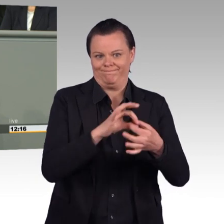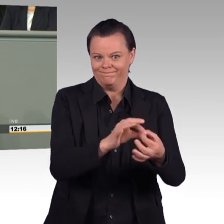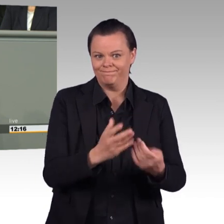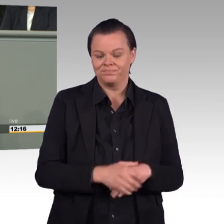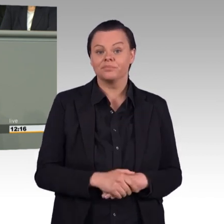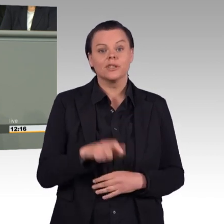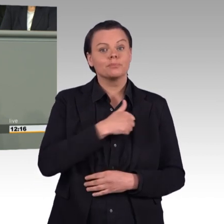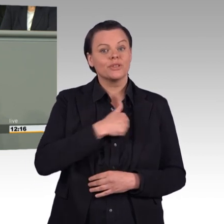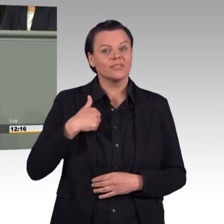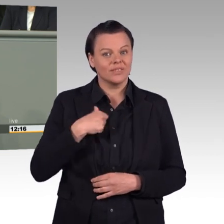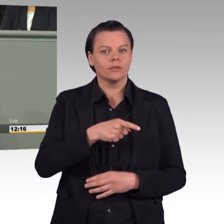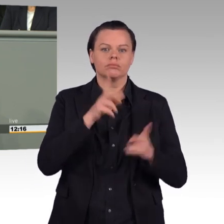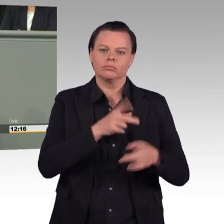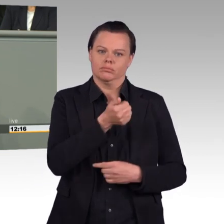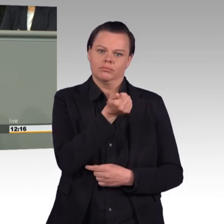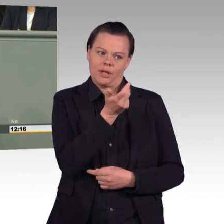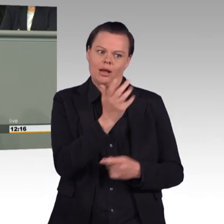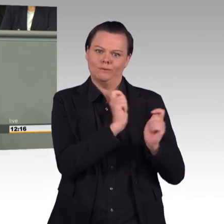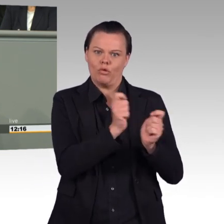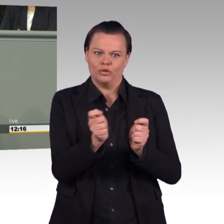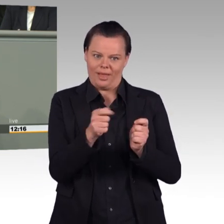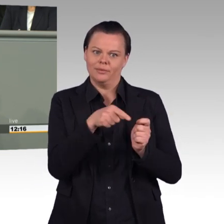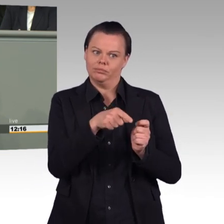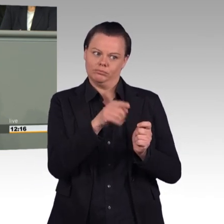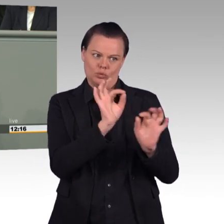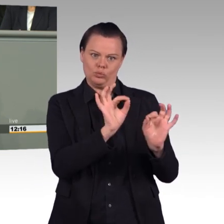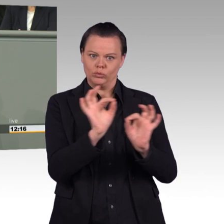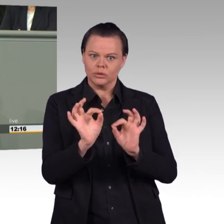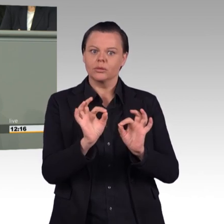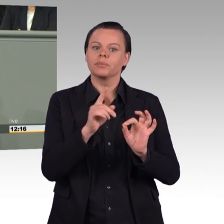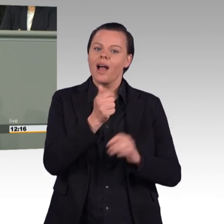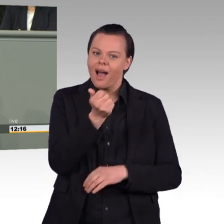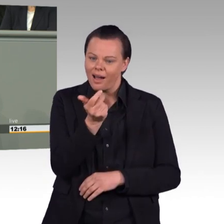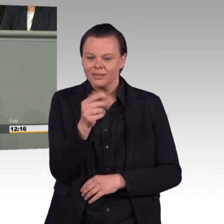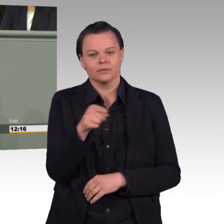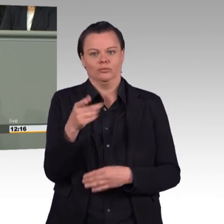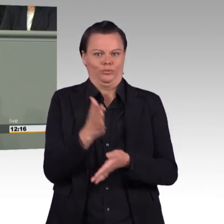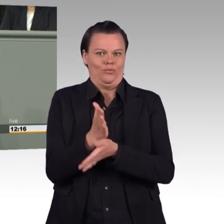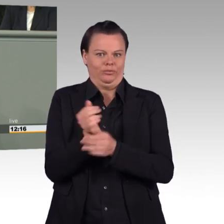Damals hielten Sie, Frau Ministerin, geregelte Arbeitszeiten für selbstverständlich und heute hebeln Sie diese wieder aus.